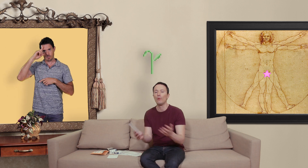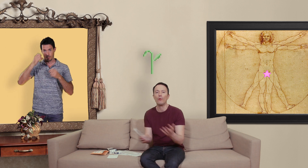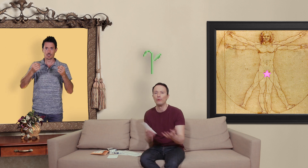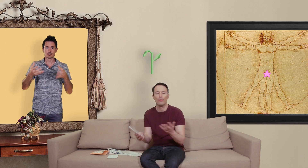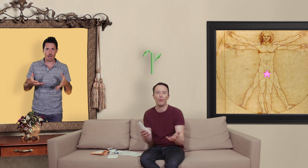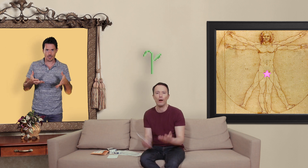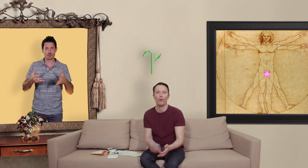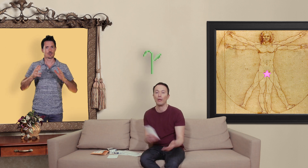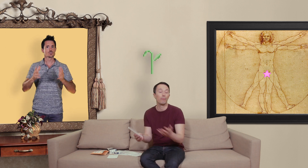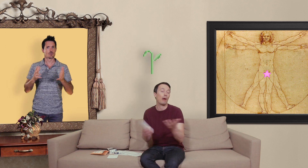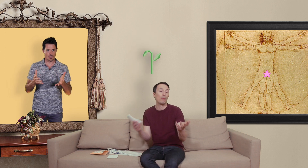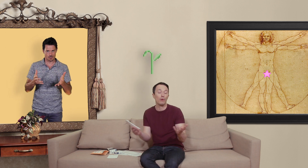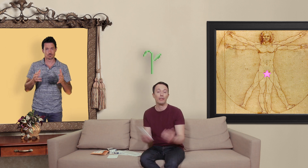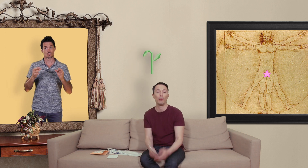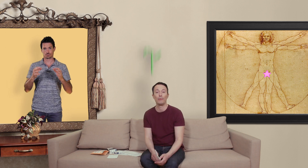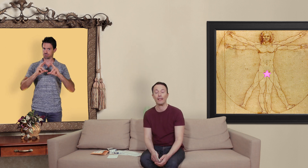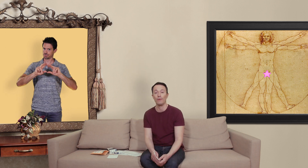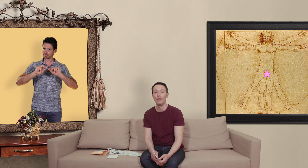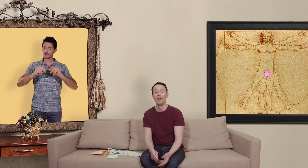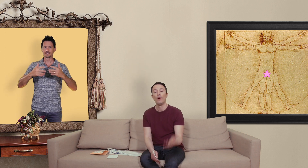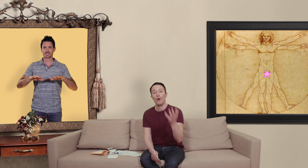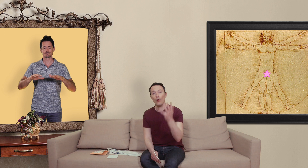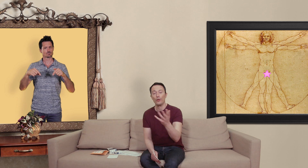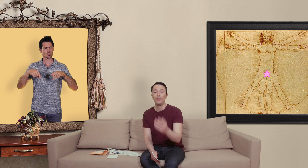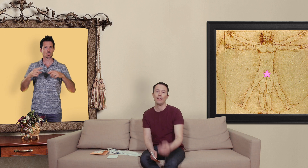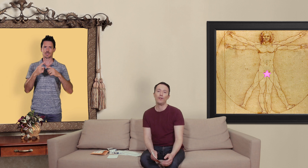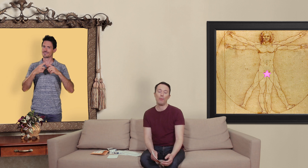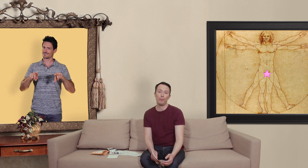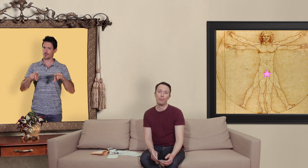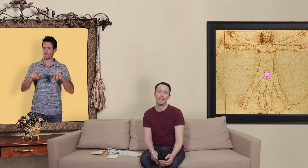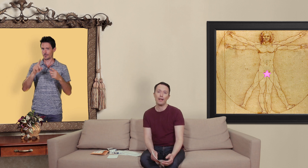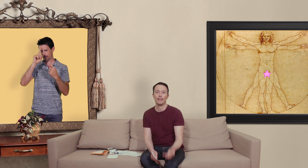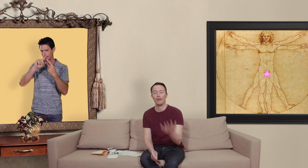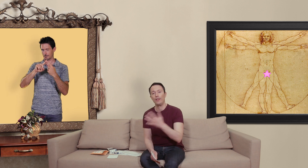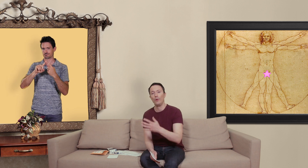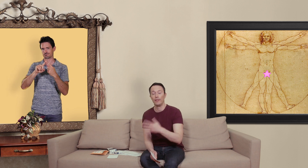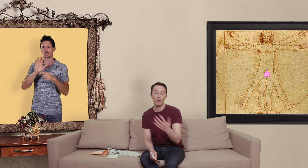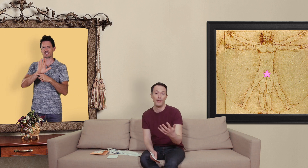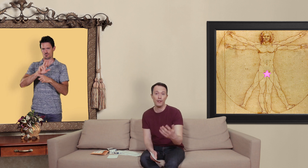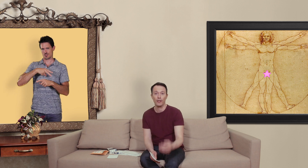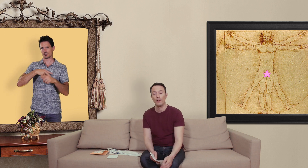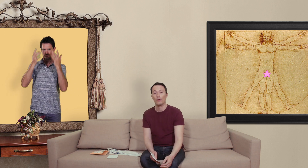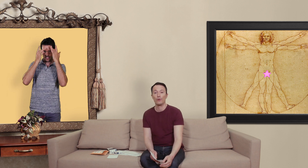du pourquoi on a par moments des problèmes d'érection aujourd'hui c'est une vidéo un peu plus spéciale ça sera une vidéo témoignage sur